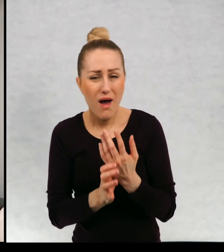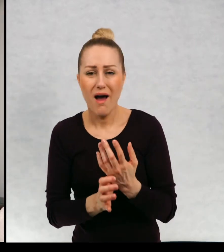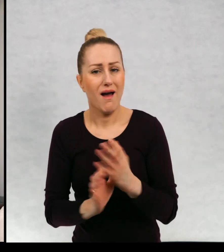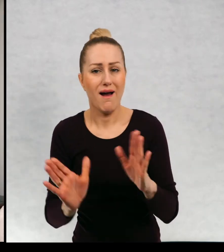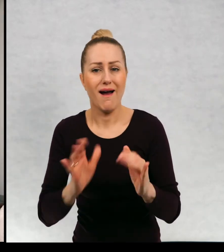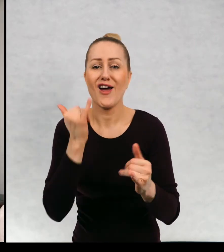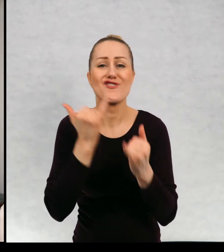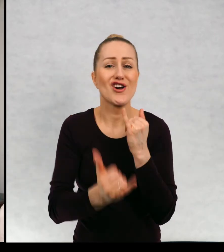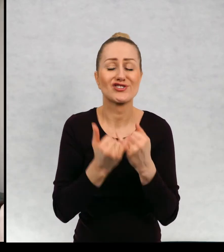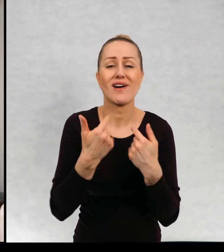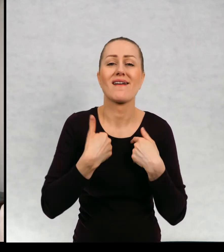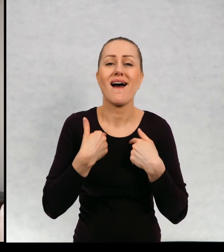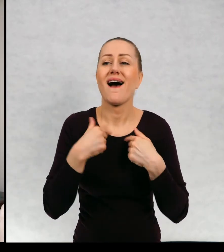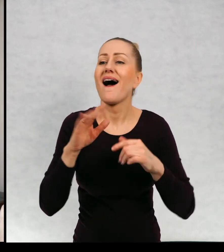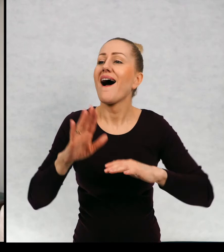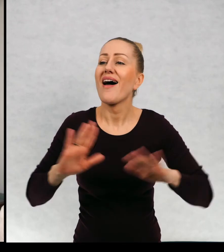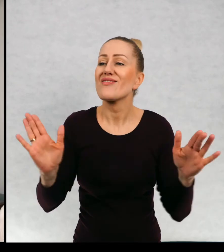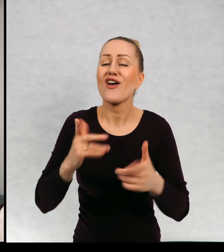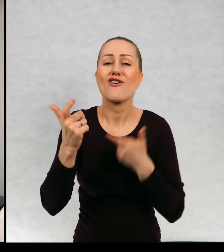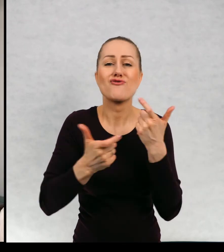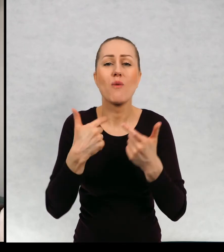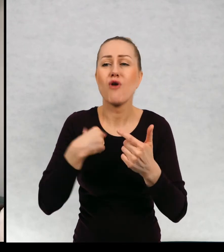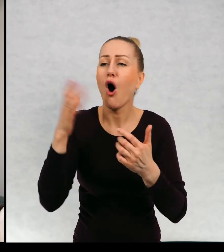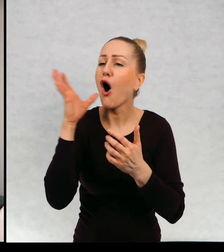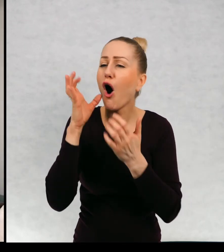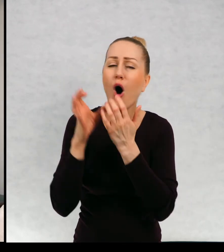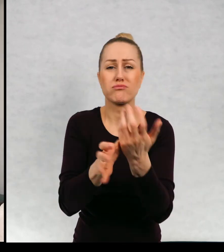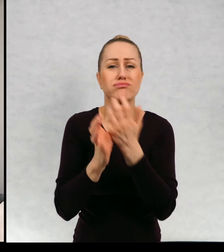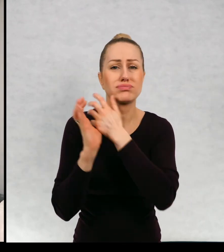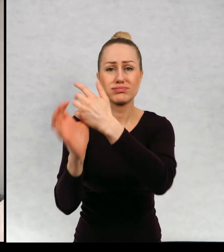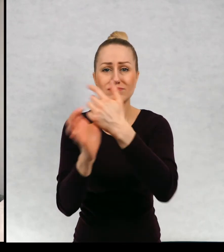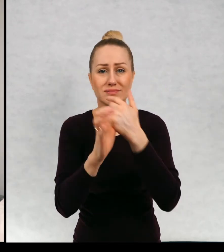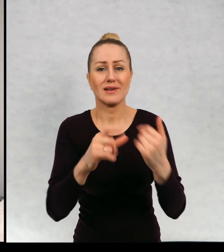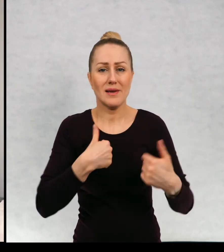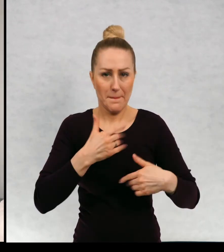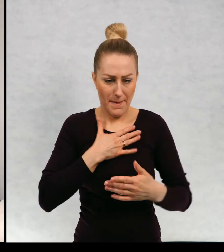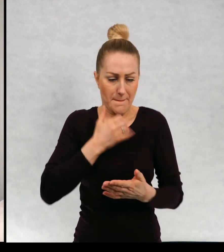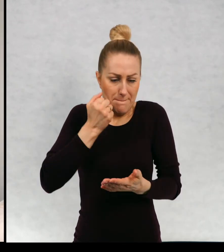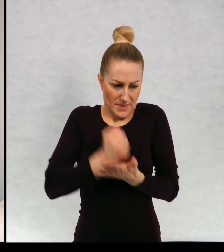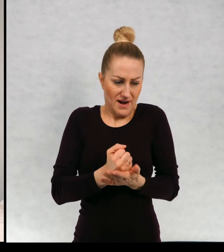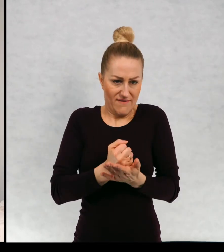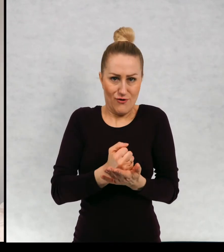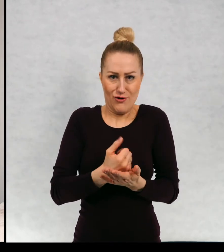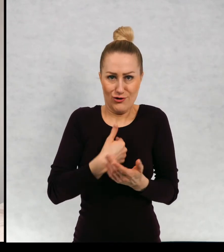Jeżeli nie obrażamy niczyich uczuć, mamy prawo żyć po swojemu